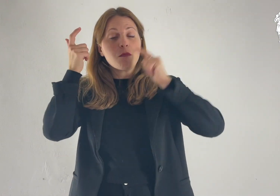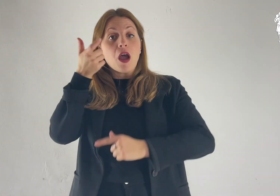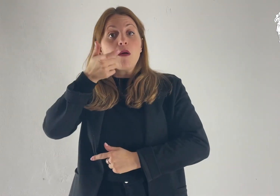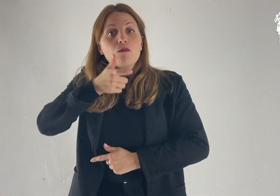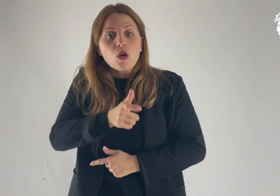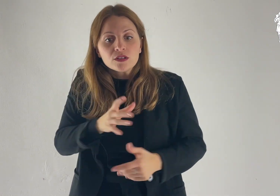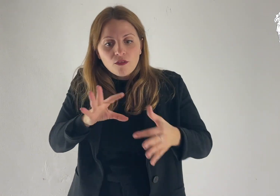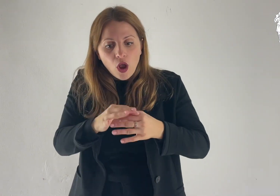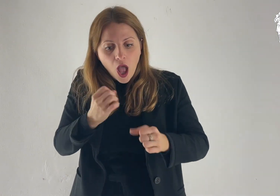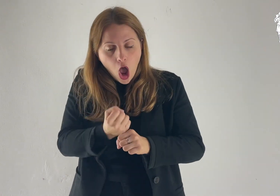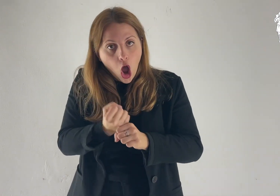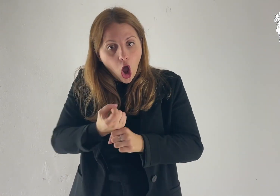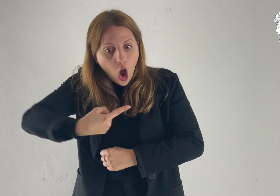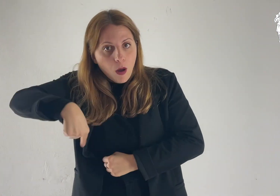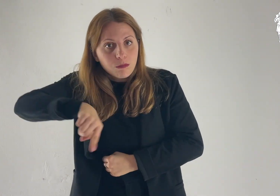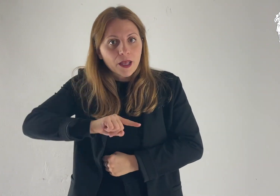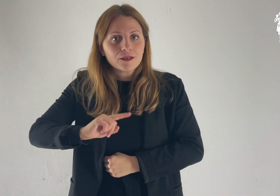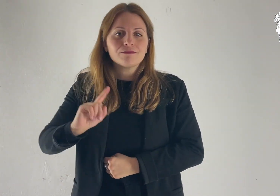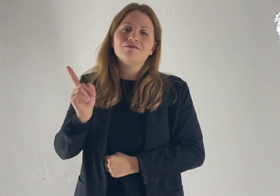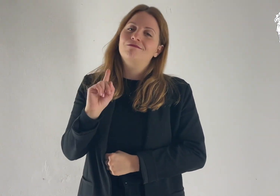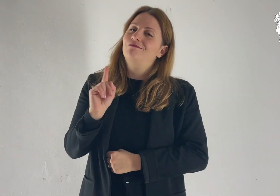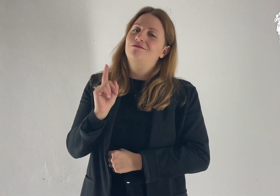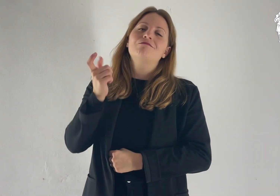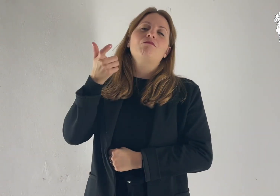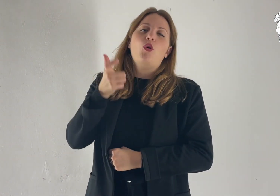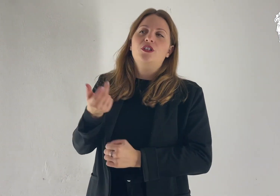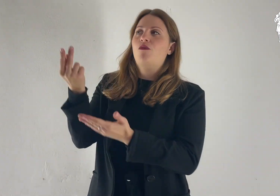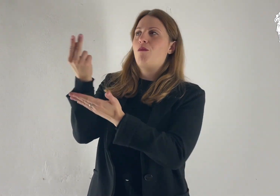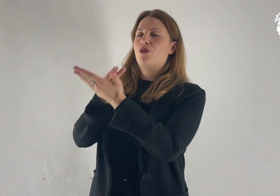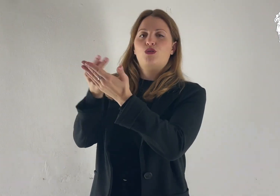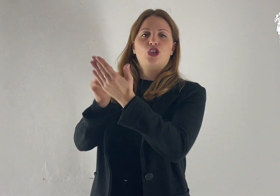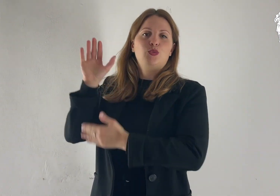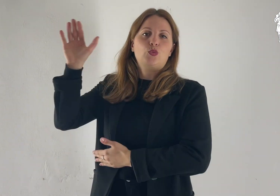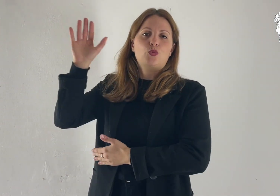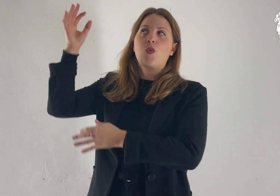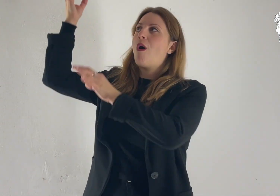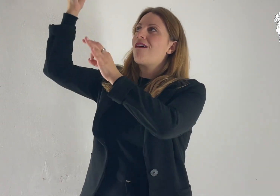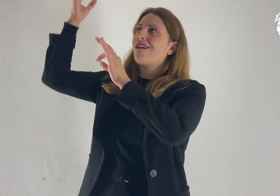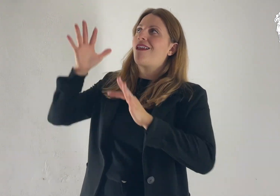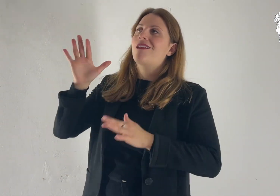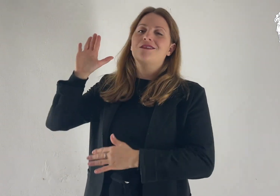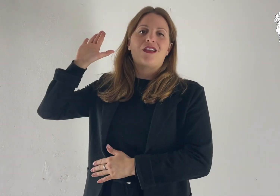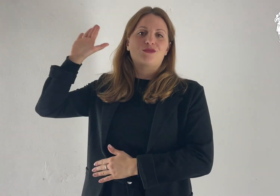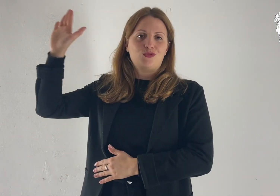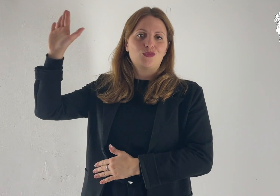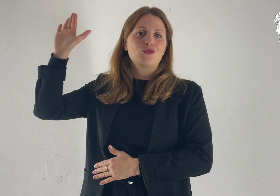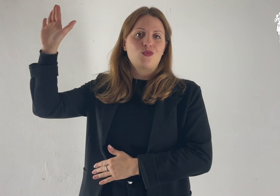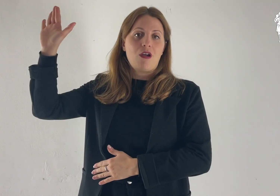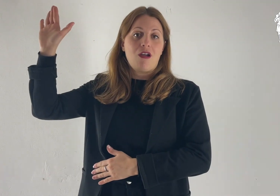non già in base alle nostre opere, ma secondo il suo progetto e la sua grazia.